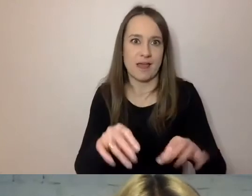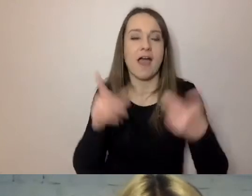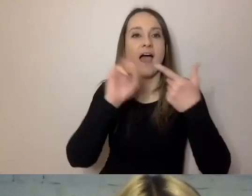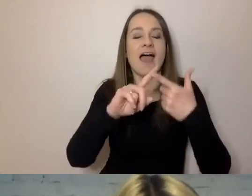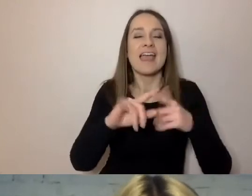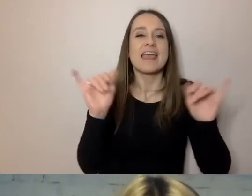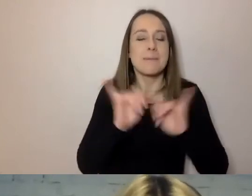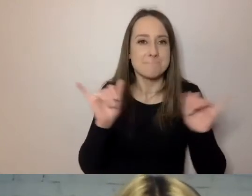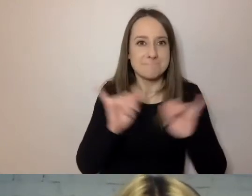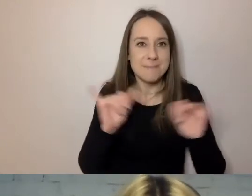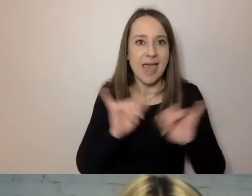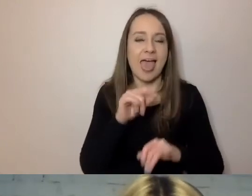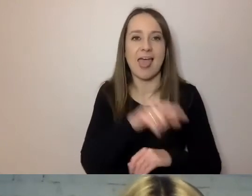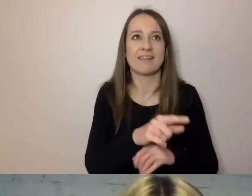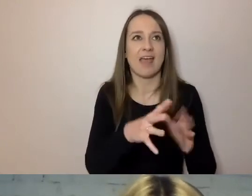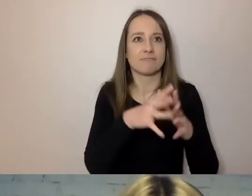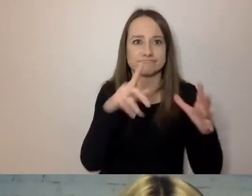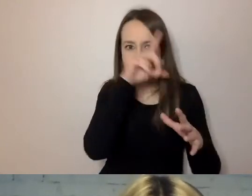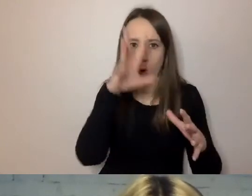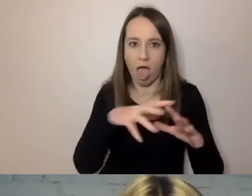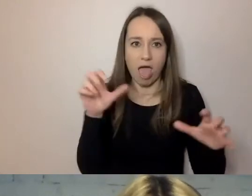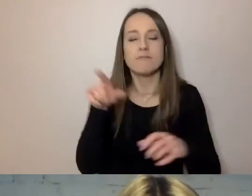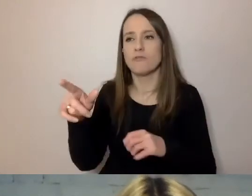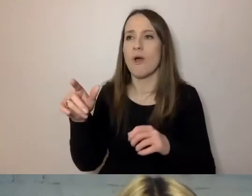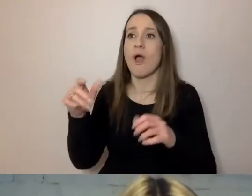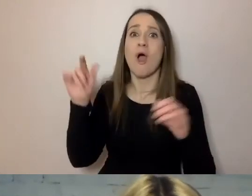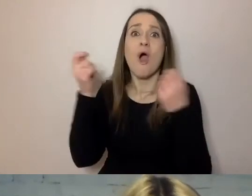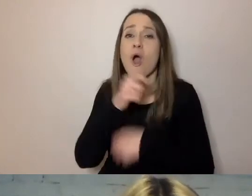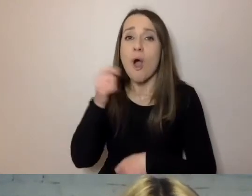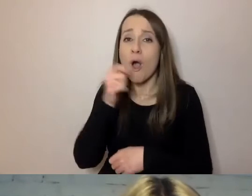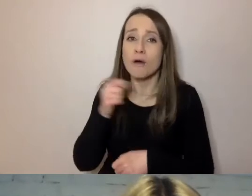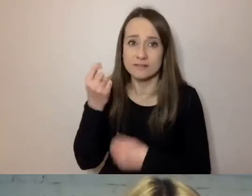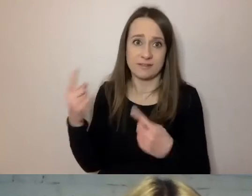Wystarczy krótszy, prostszy komunikat.